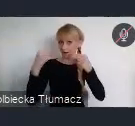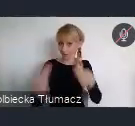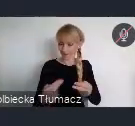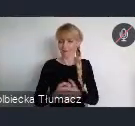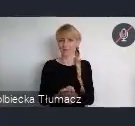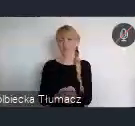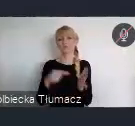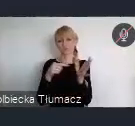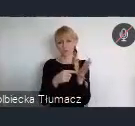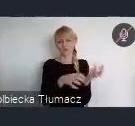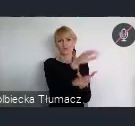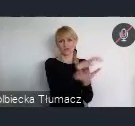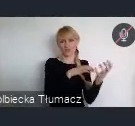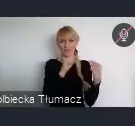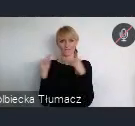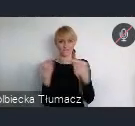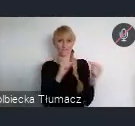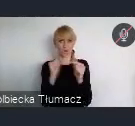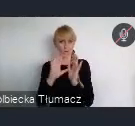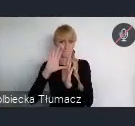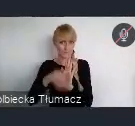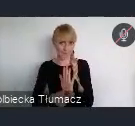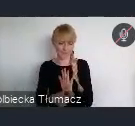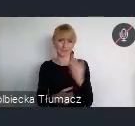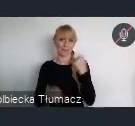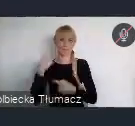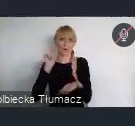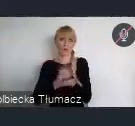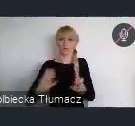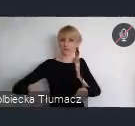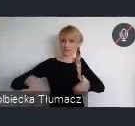całego Światowego Forum Miejskiego, zdalnie jakby miało to miejsce na żywo.